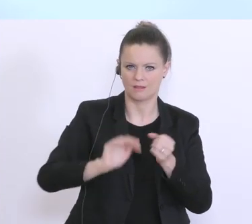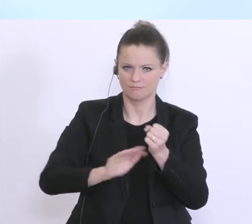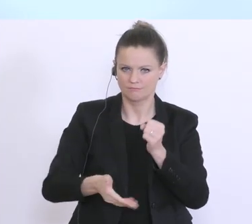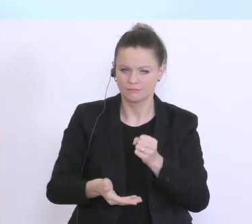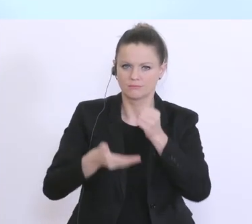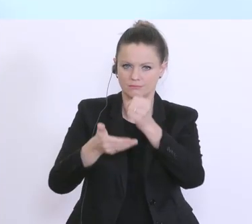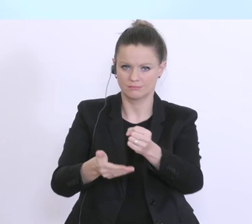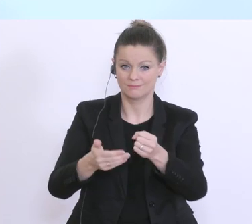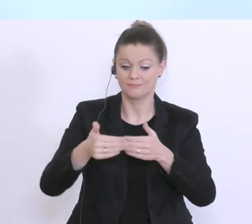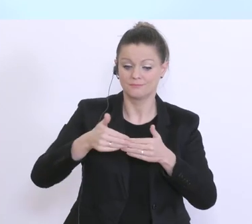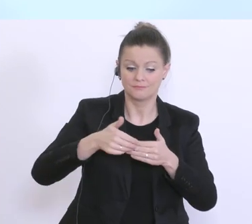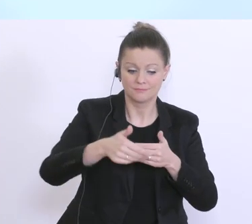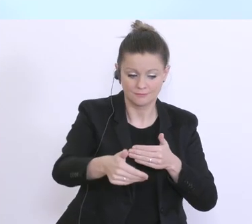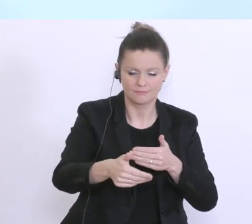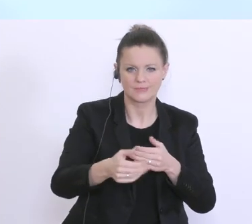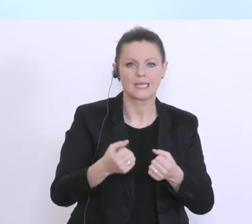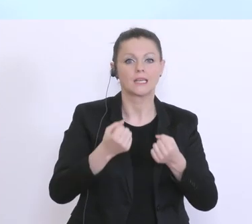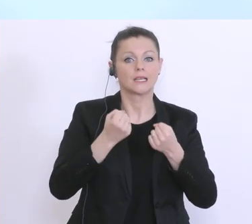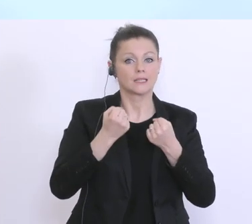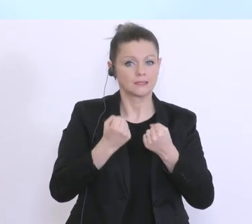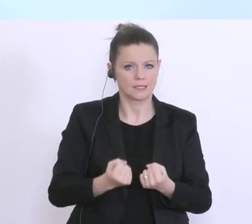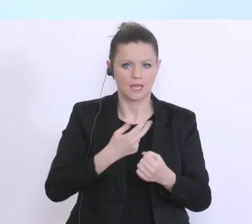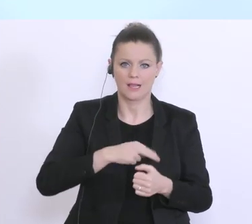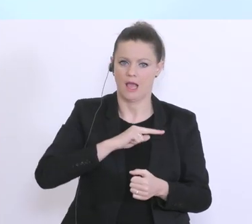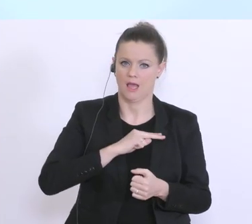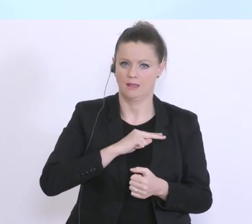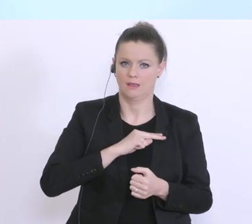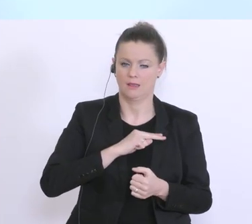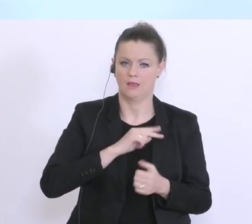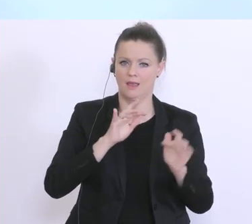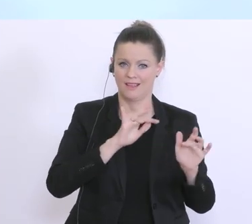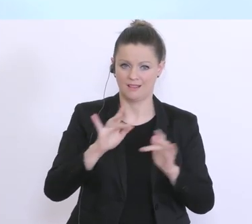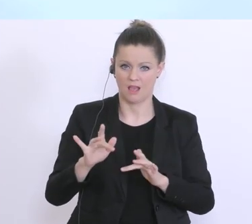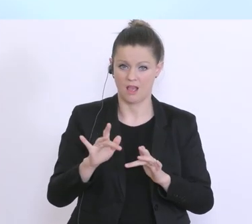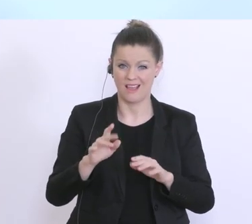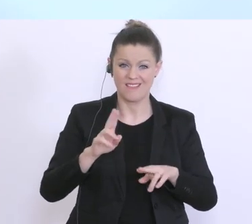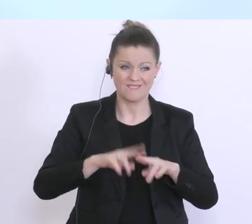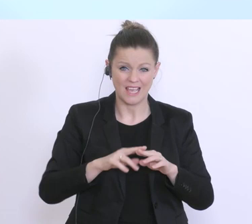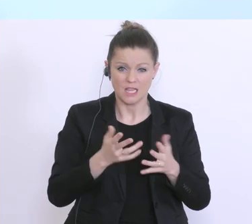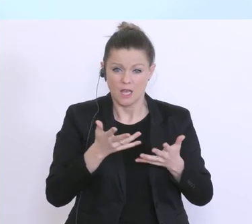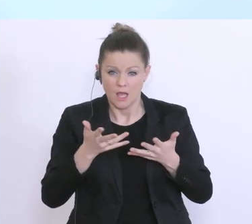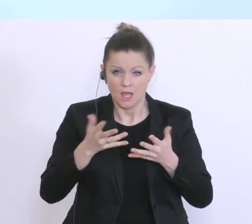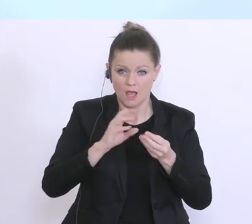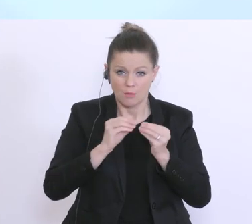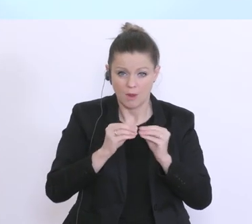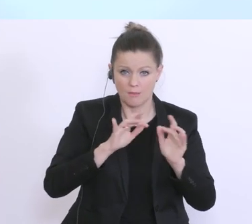alles daransetzen, dass man immer irgendwo, auch zeitkritische Probleme, wie jetzt mit dem Thema